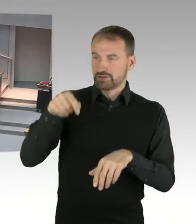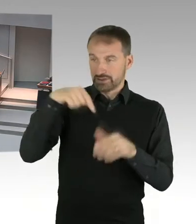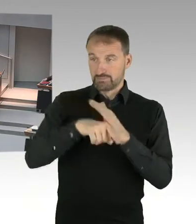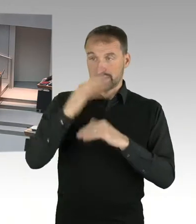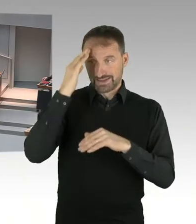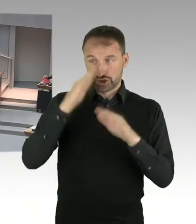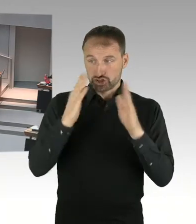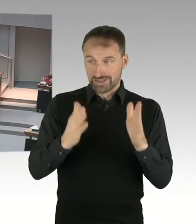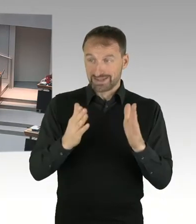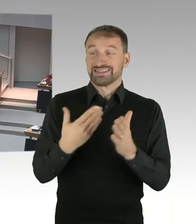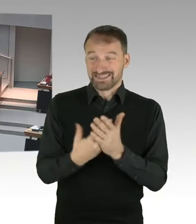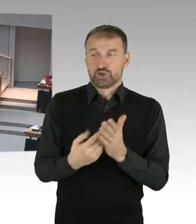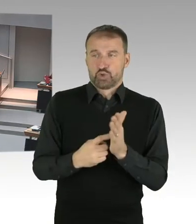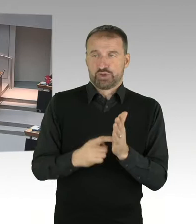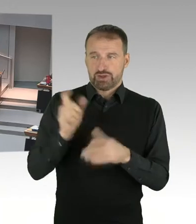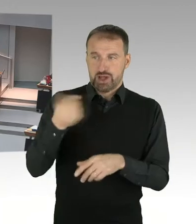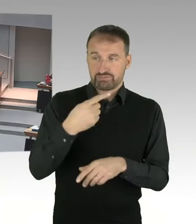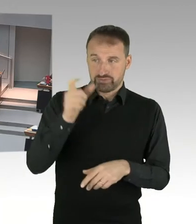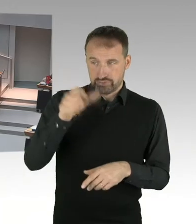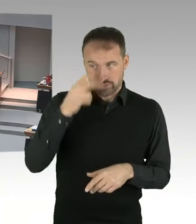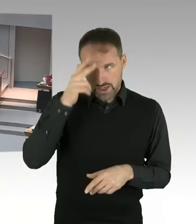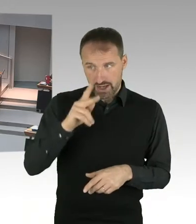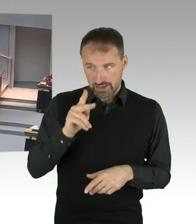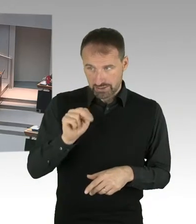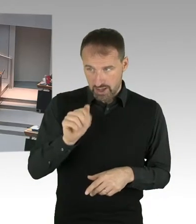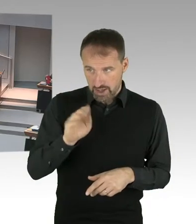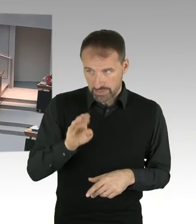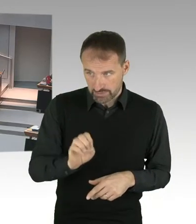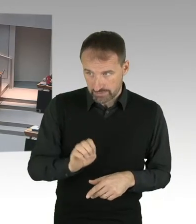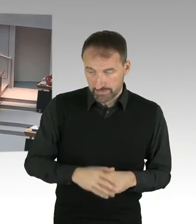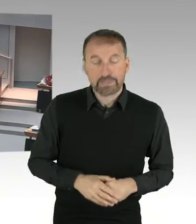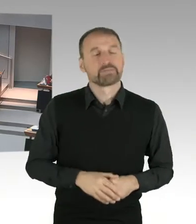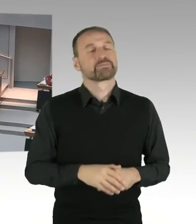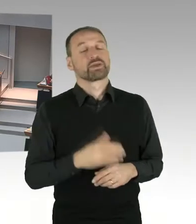das traf auch schon zu für die fristgerechte oder ordentliche Kündigung von Herrn Knabe